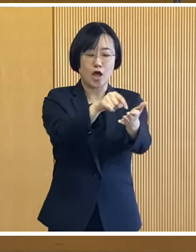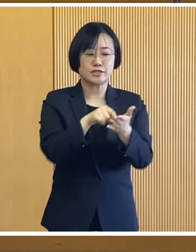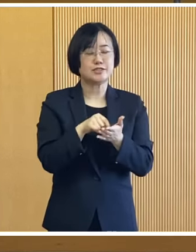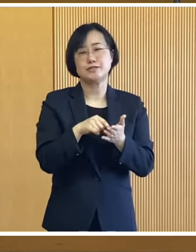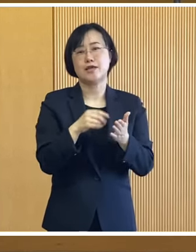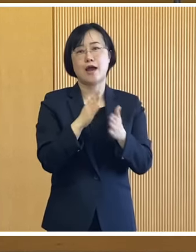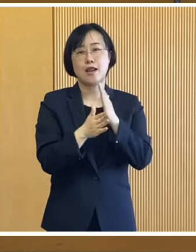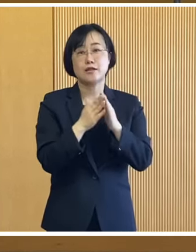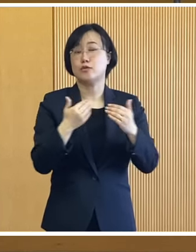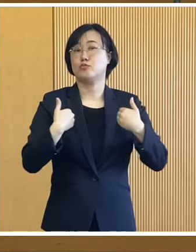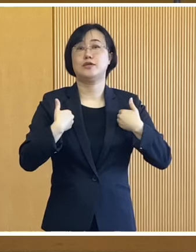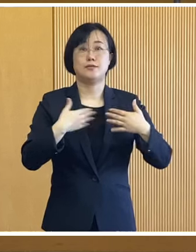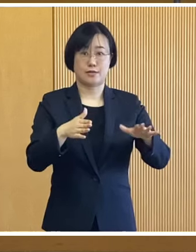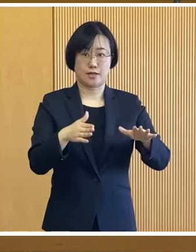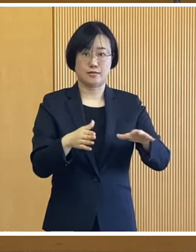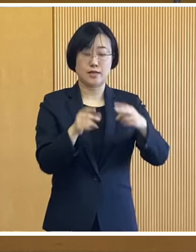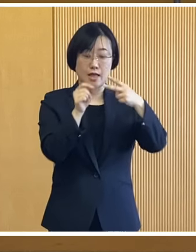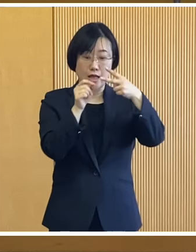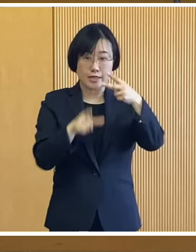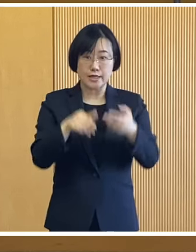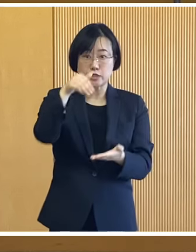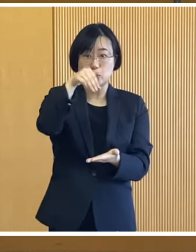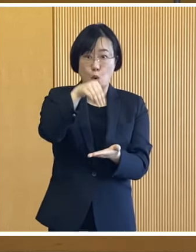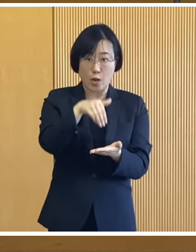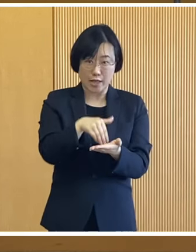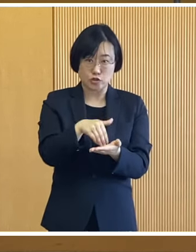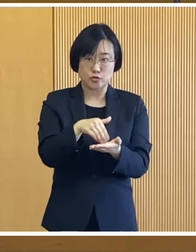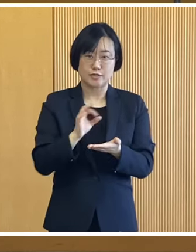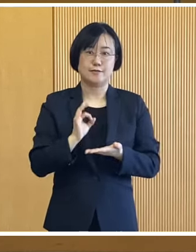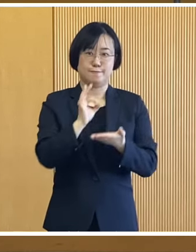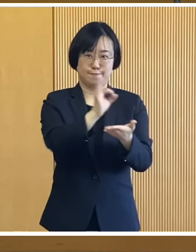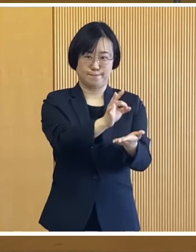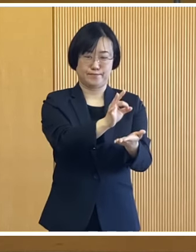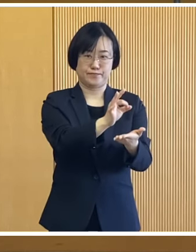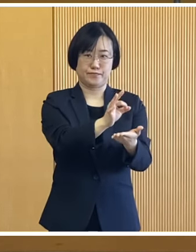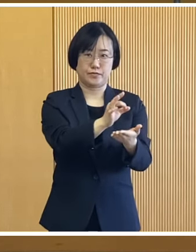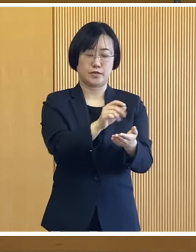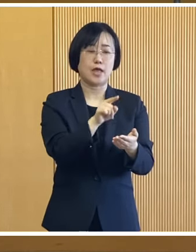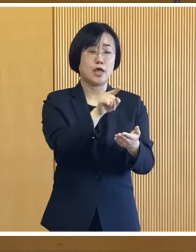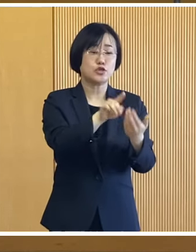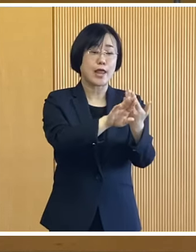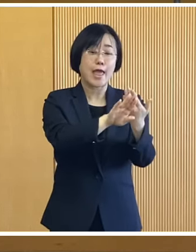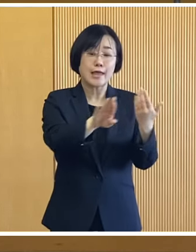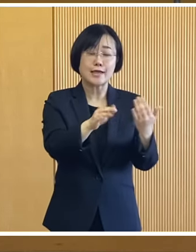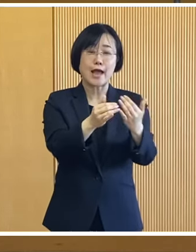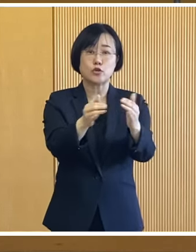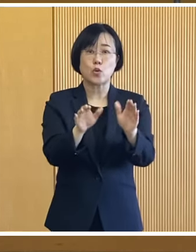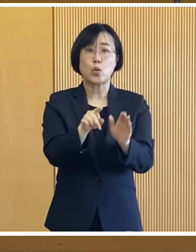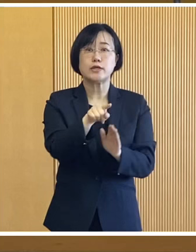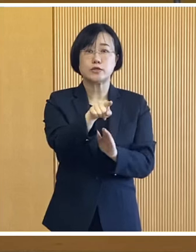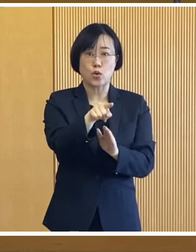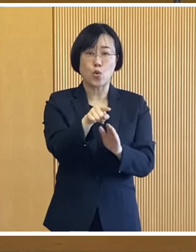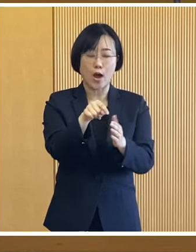申請の必要はなく 2月下旬に支給いたします それ以外の対象者は